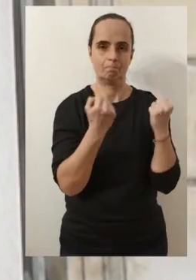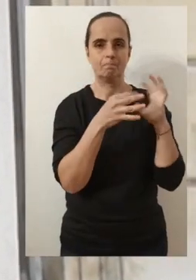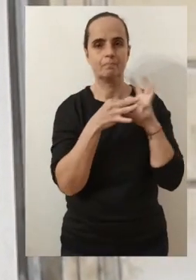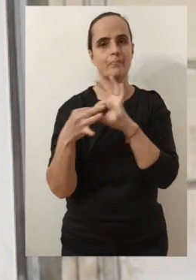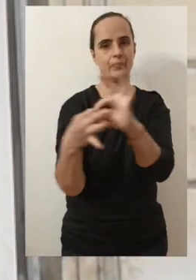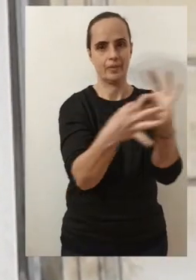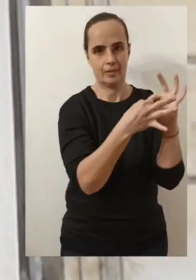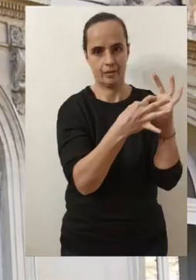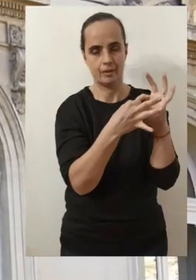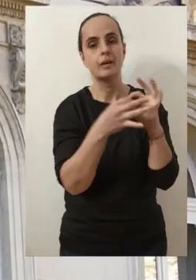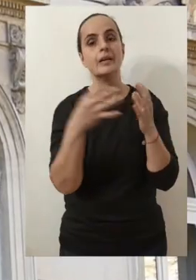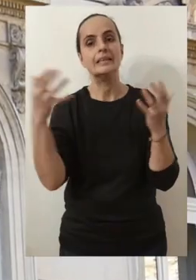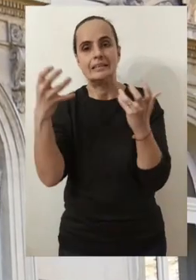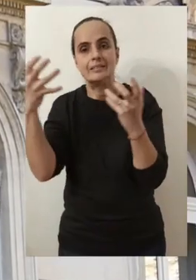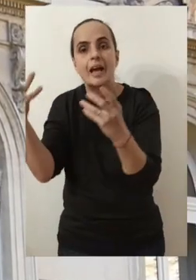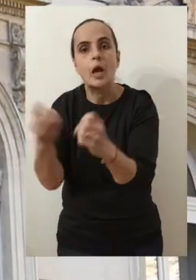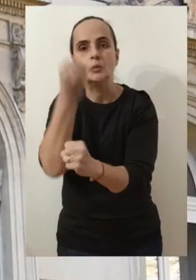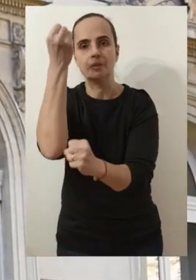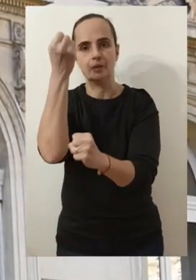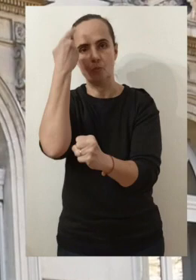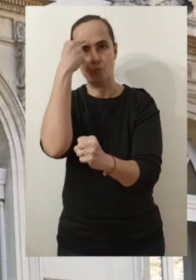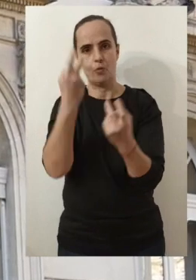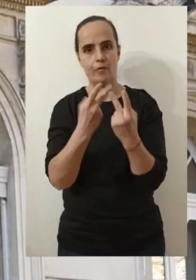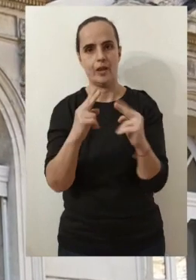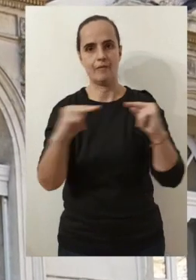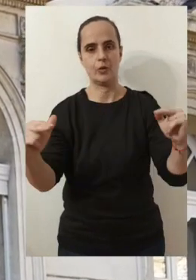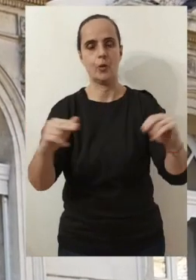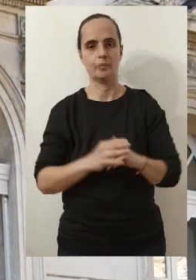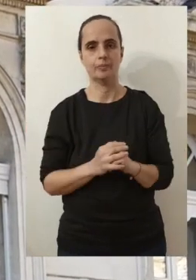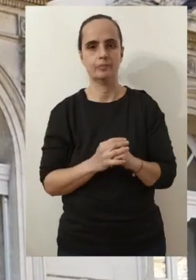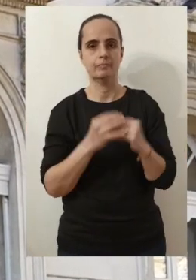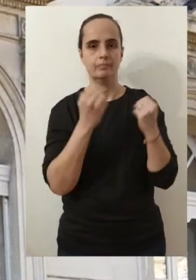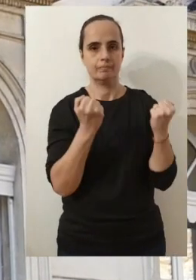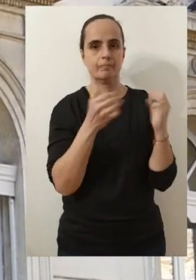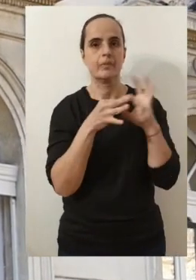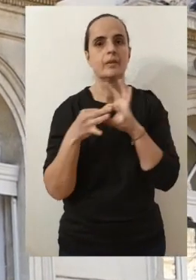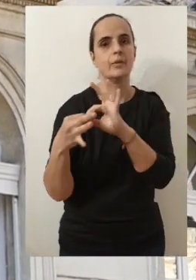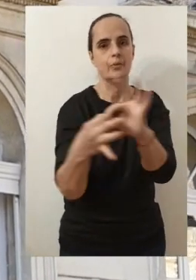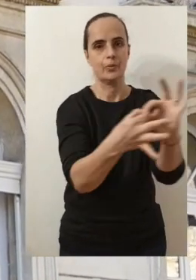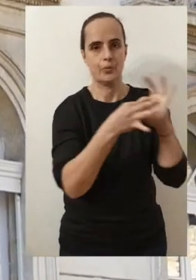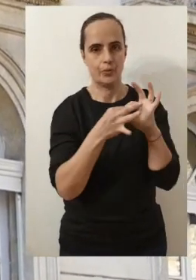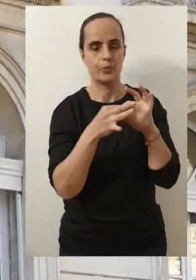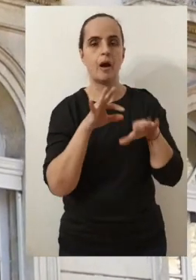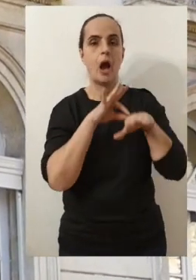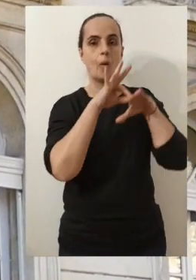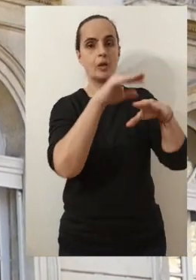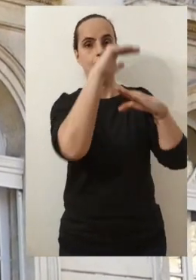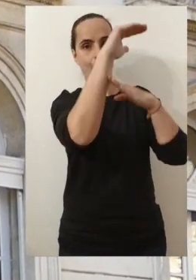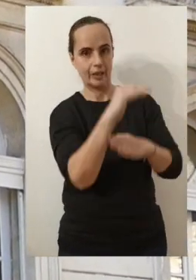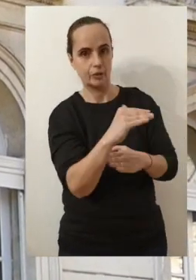En résistance mais aussi en ambition pour Avignon. En résistance, en accompagnement et en protection